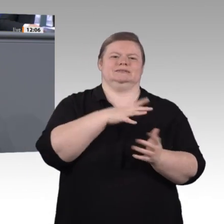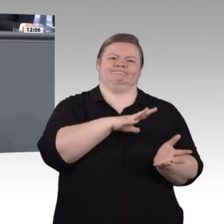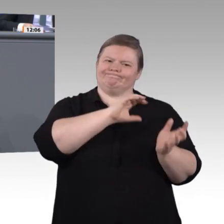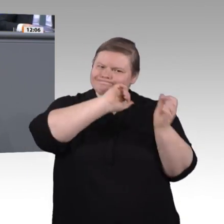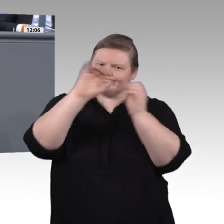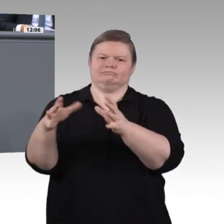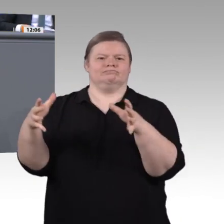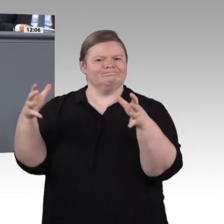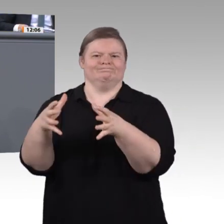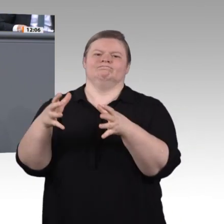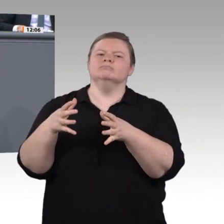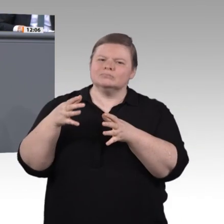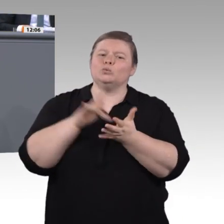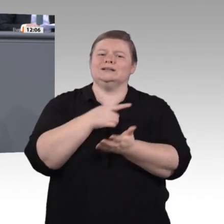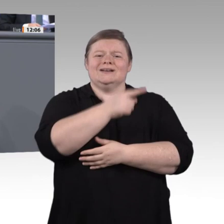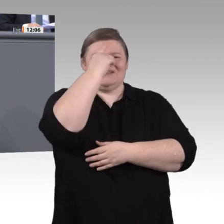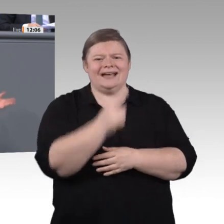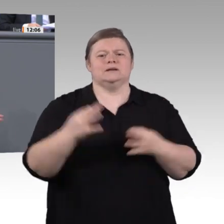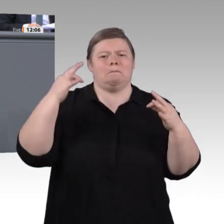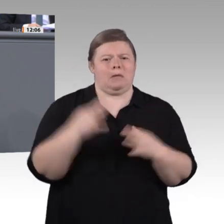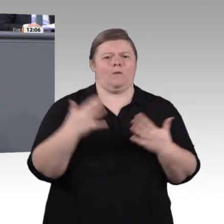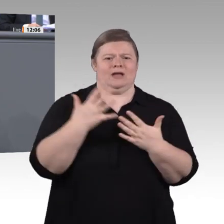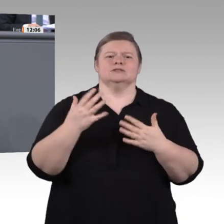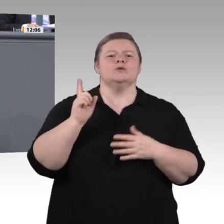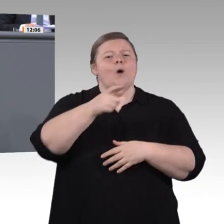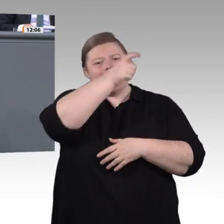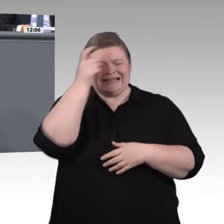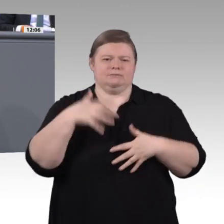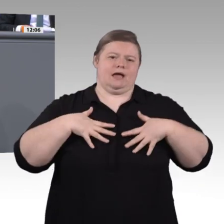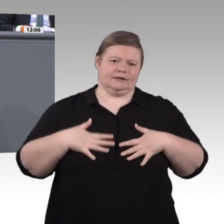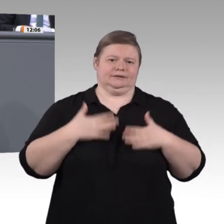stark machen. Inklusion ist für uns ein breitgefächerter Begriff, der weit in die